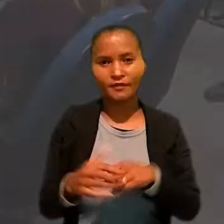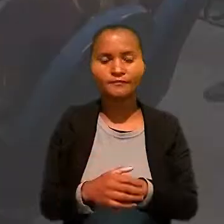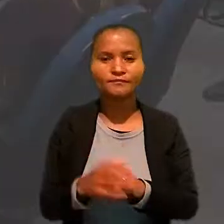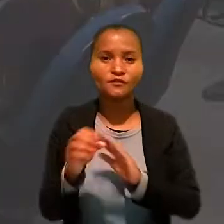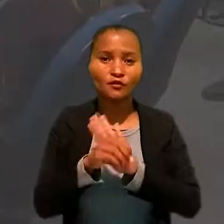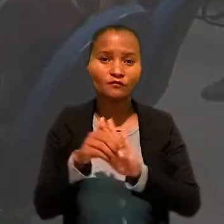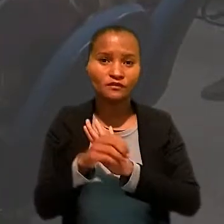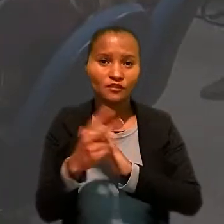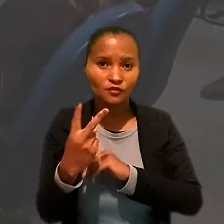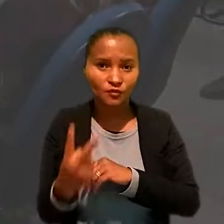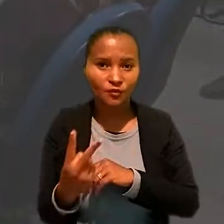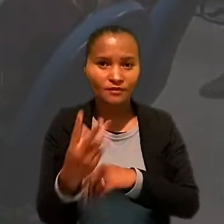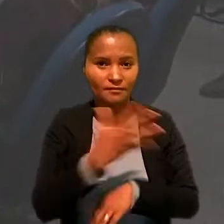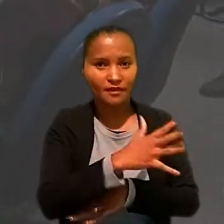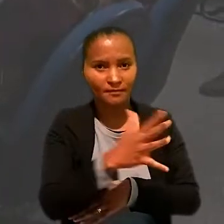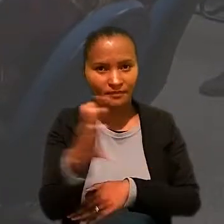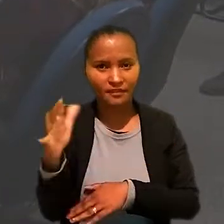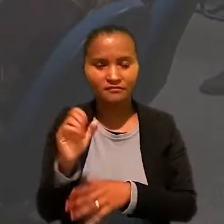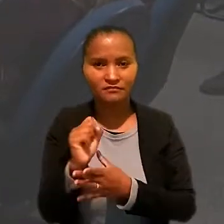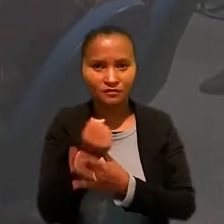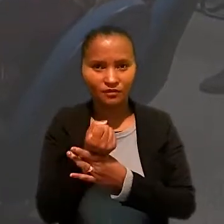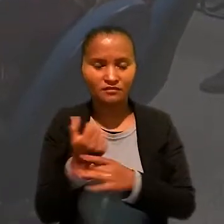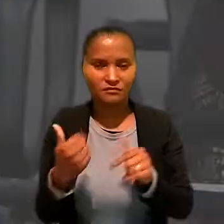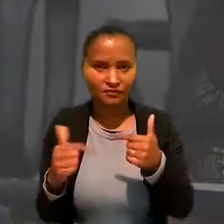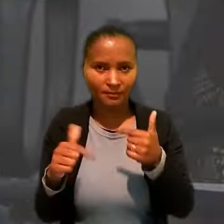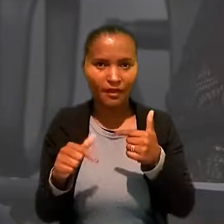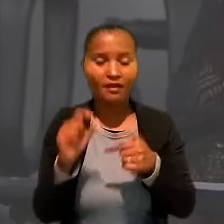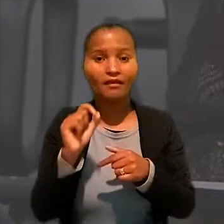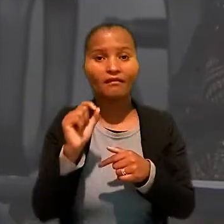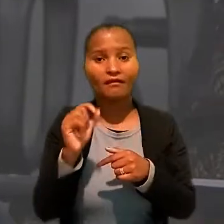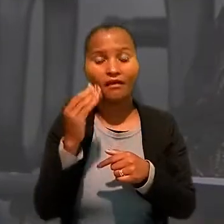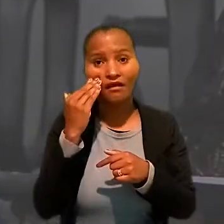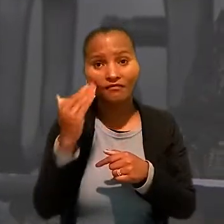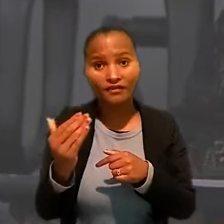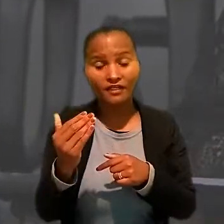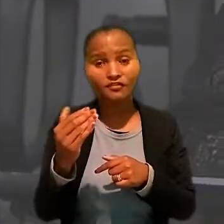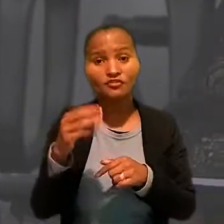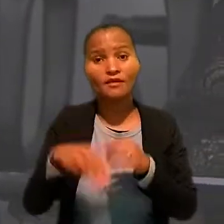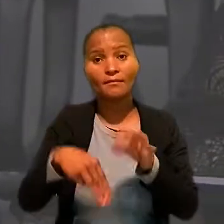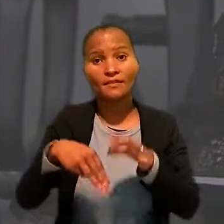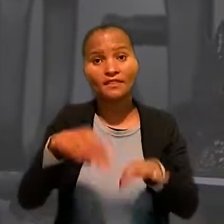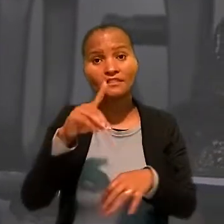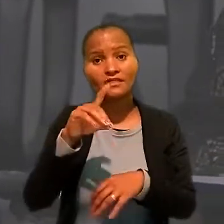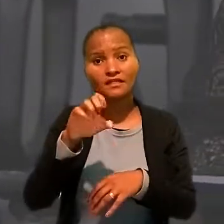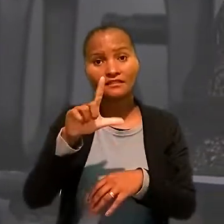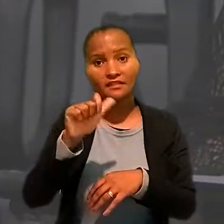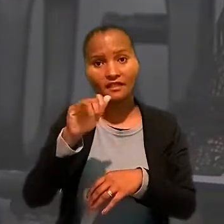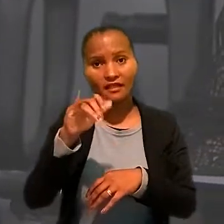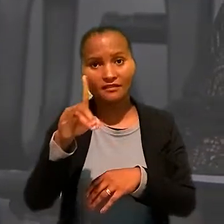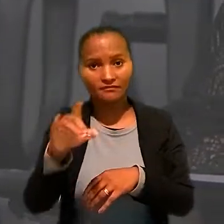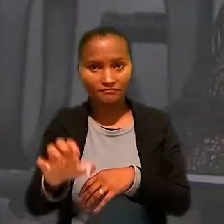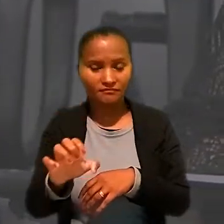Na oficina dois "Meio Ambiente e Segurança do Trabalho" quem esteve à frente foi a ministra Delaíde Miranda Arantes,